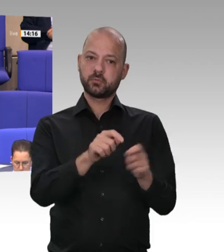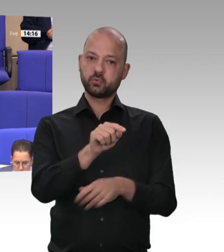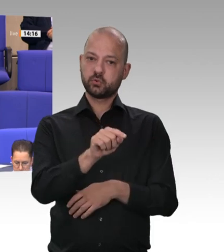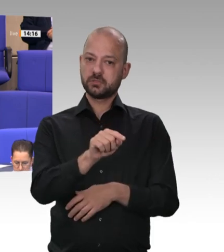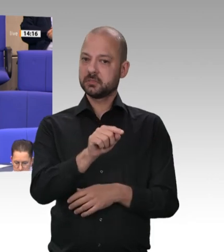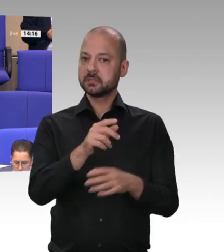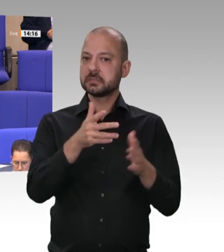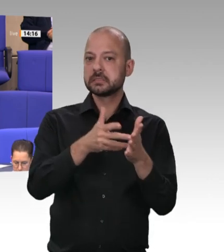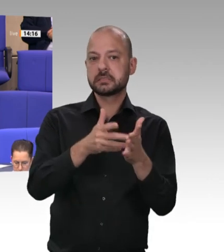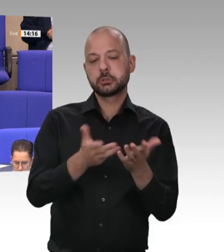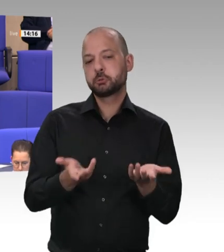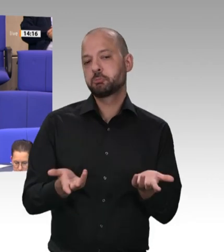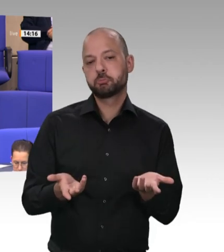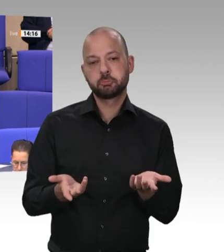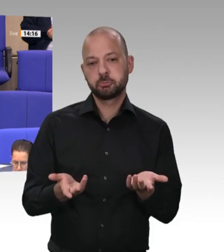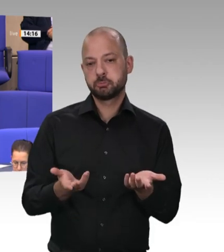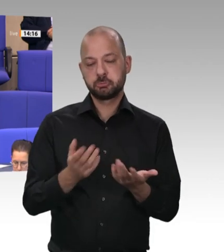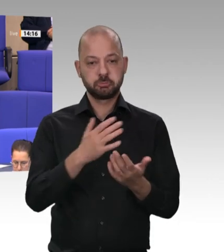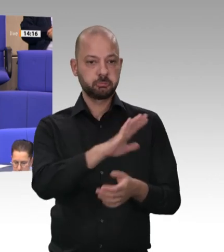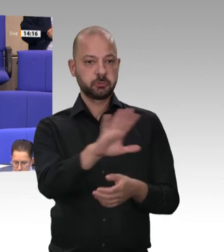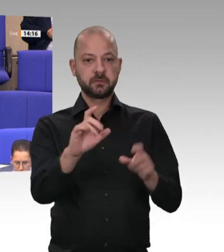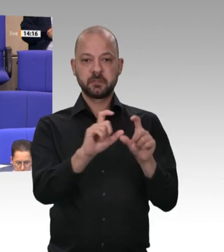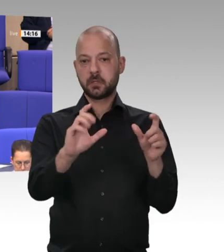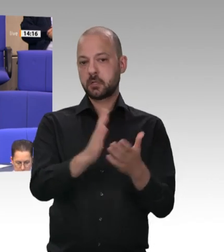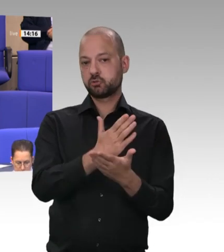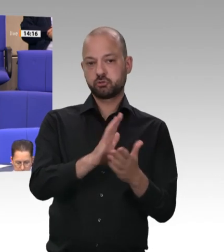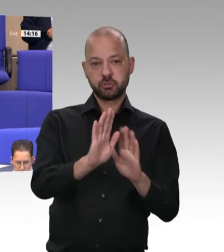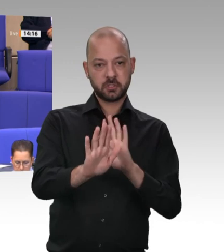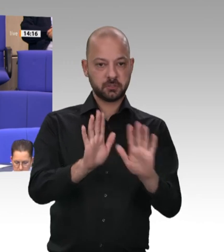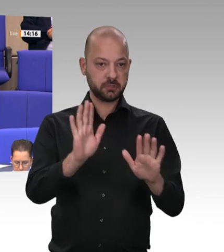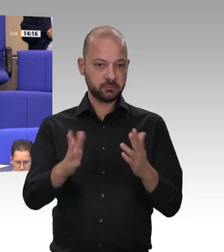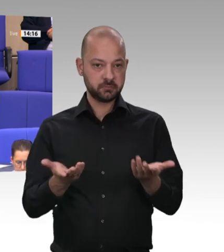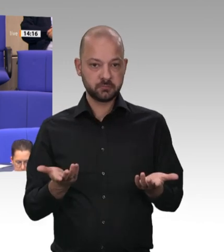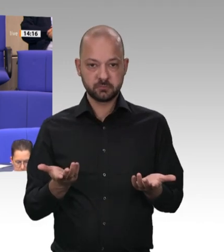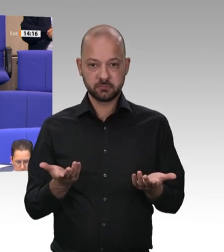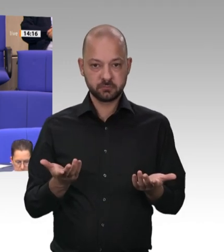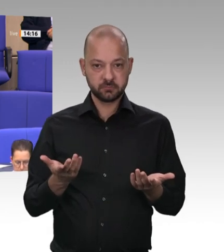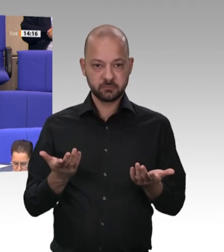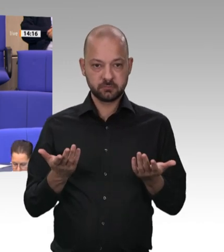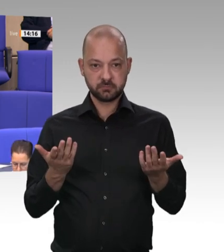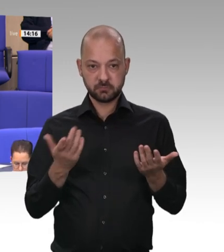Sind Sie mit mir der Auffassung, Kollege Heil, dass, wenn Ihr jetziger Koalitionspartner